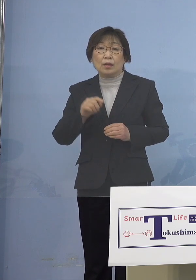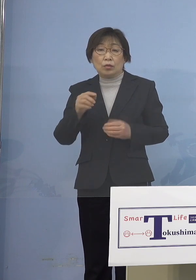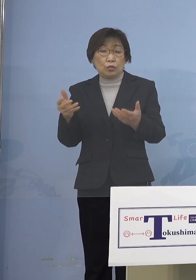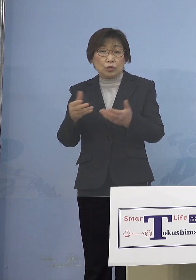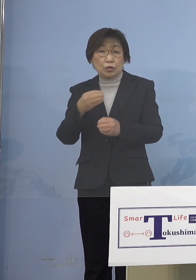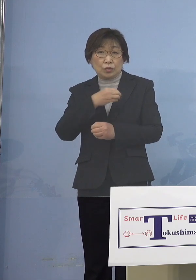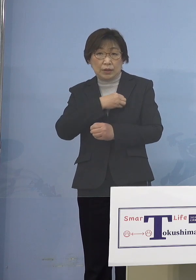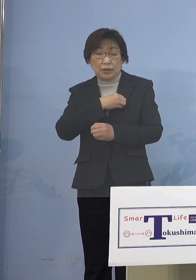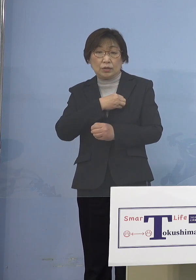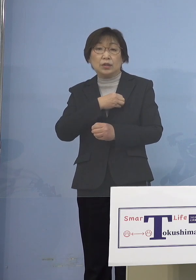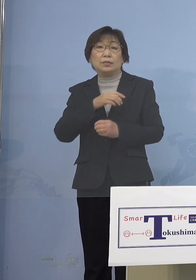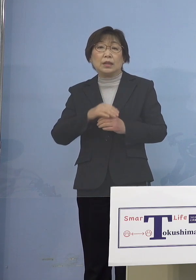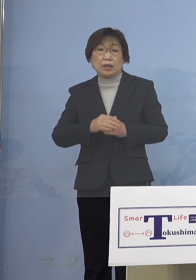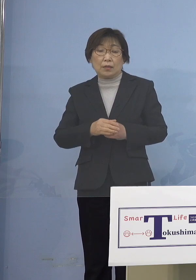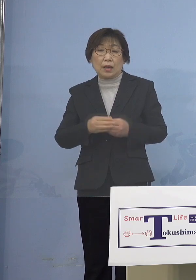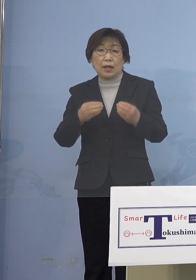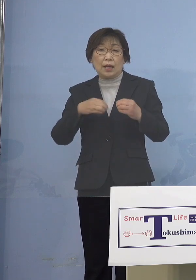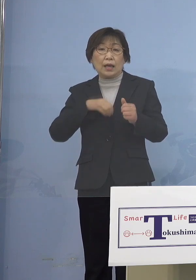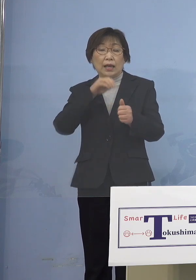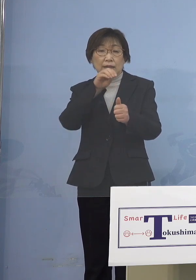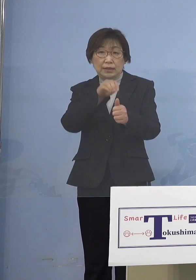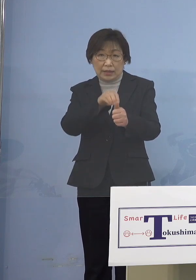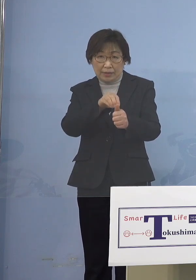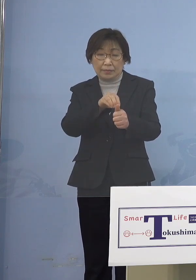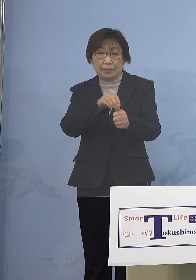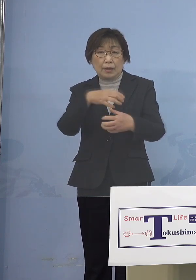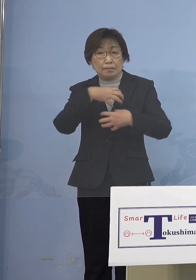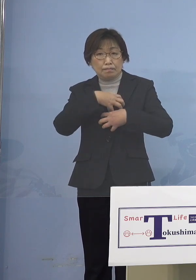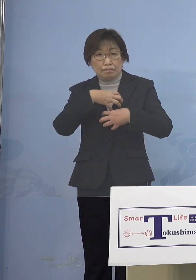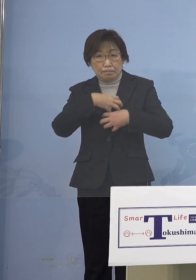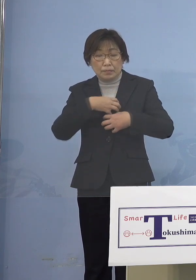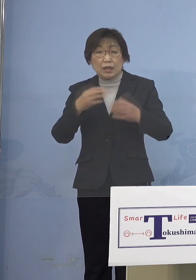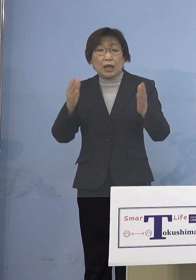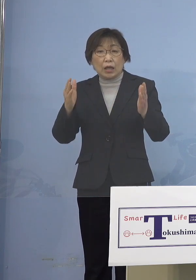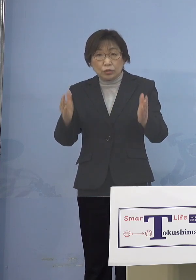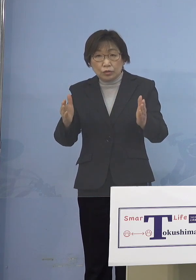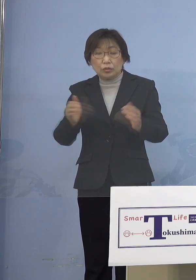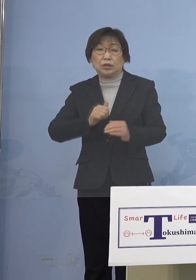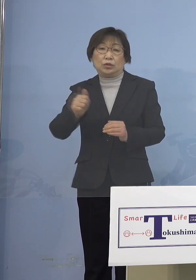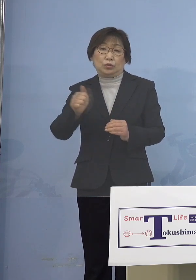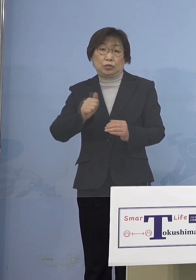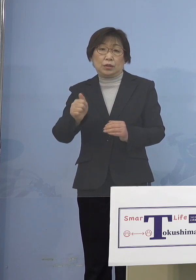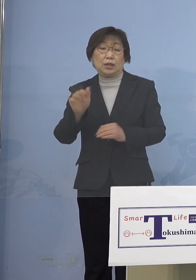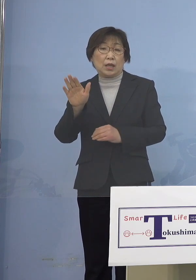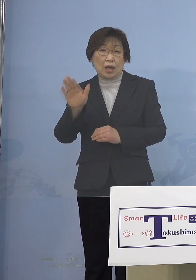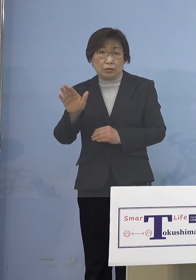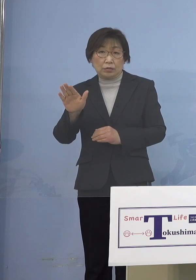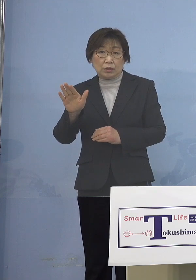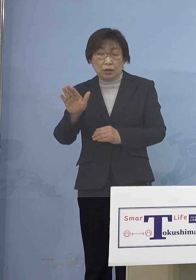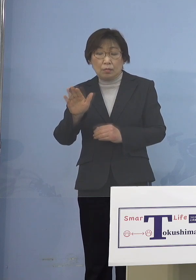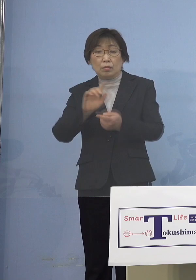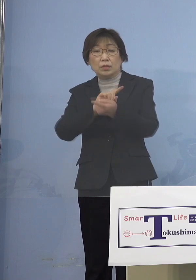感染可能期間中に出勤しておりますが 接触については全て特定されており